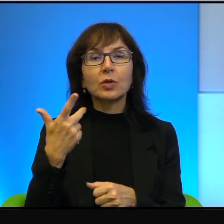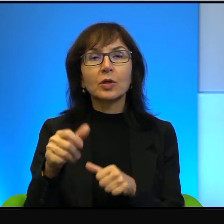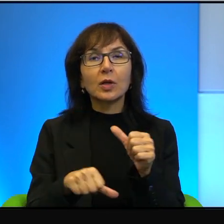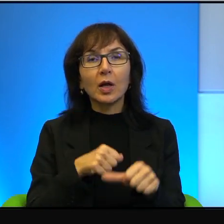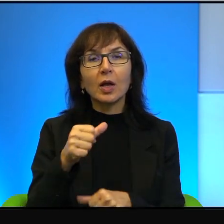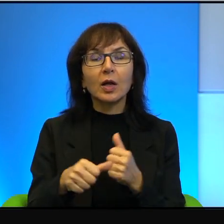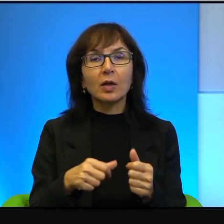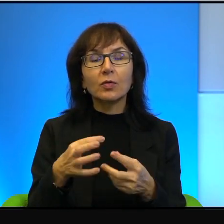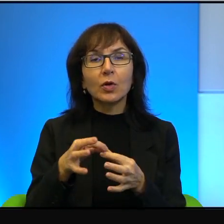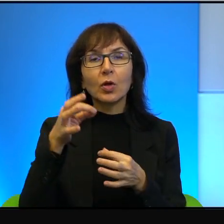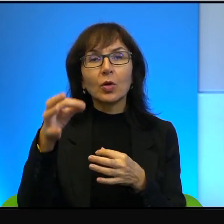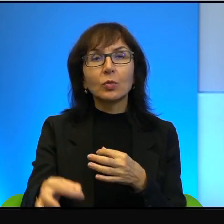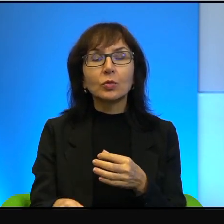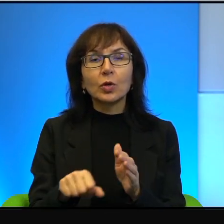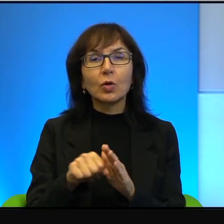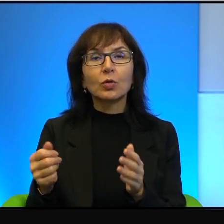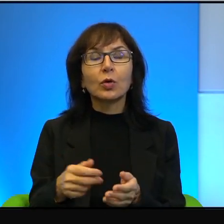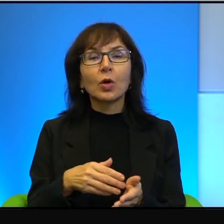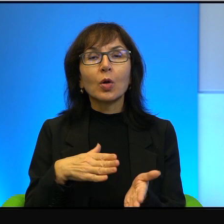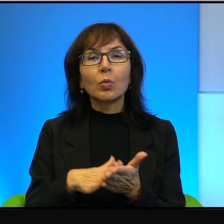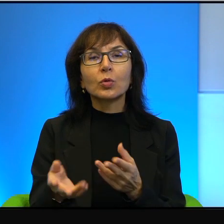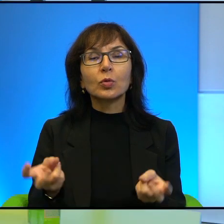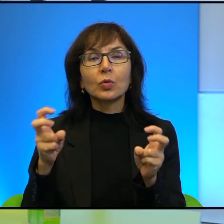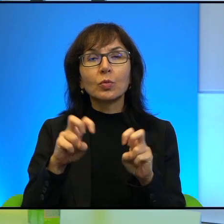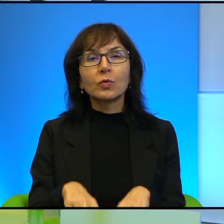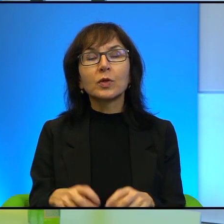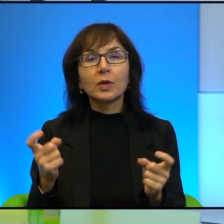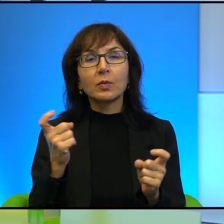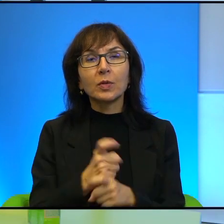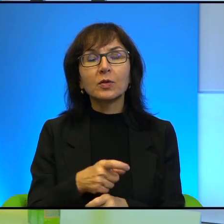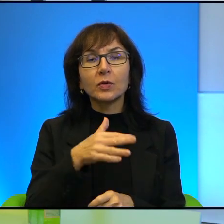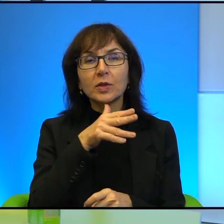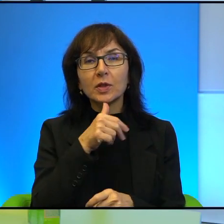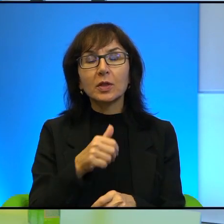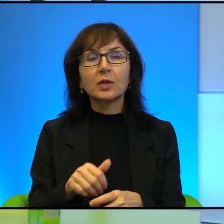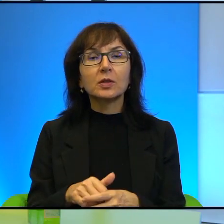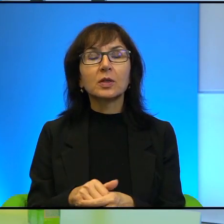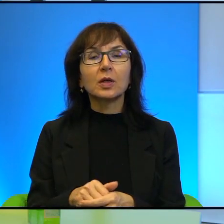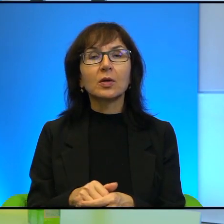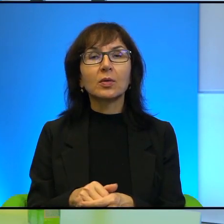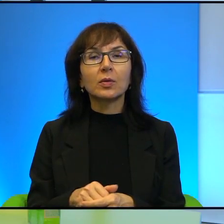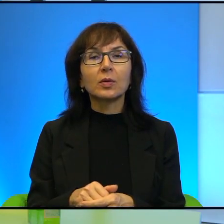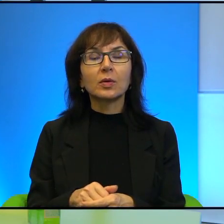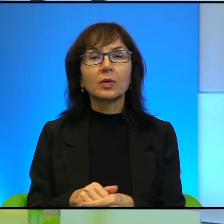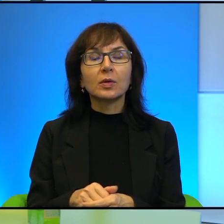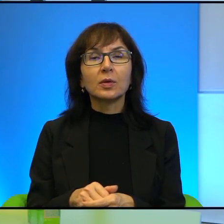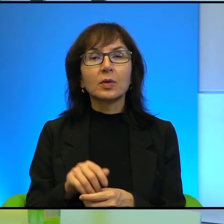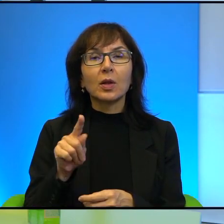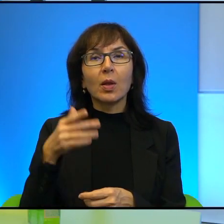powstania państwa Izrael. No więc, no te umiejętności posiada.